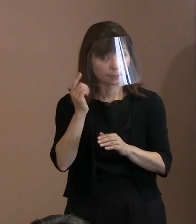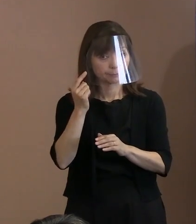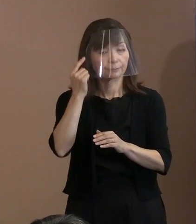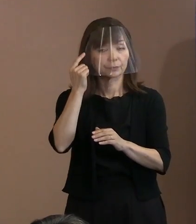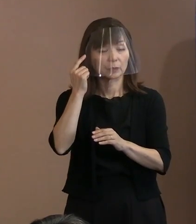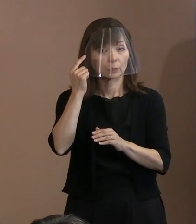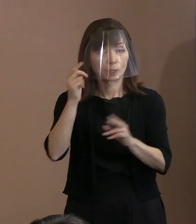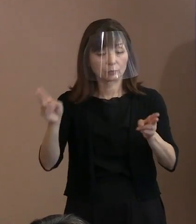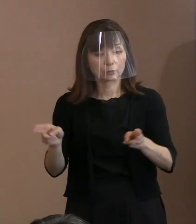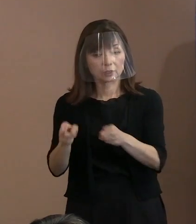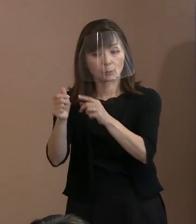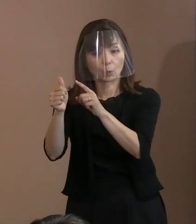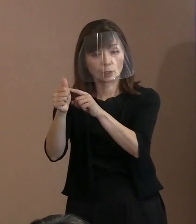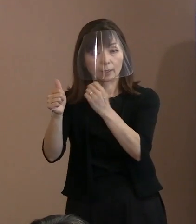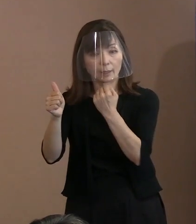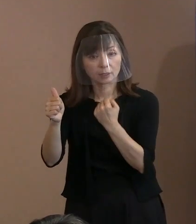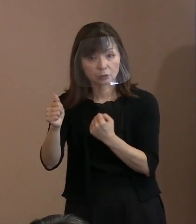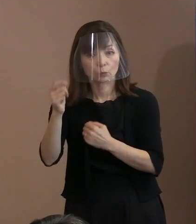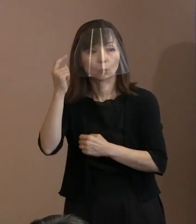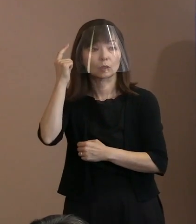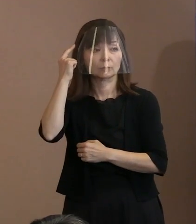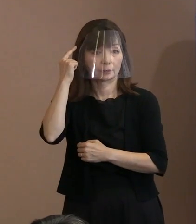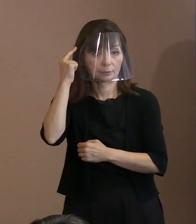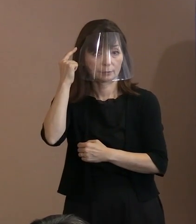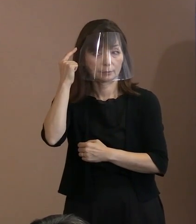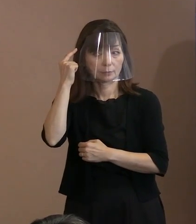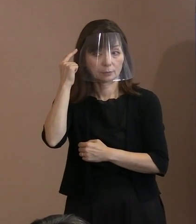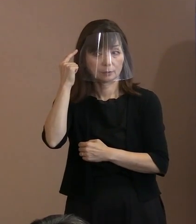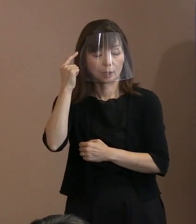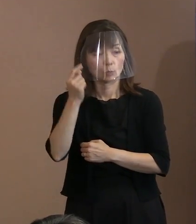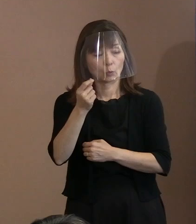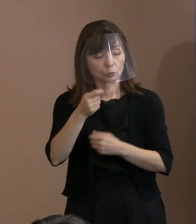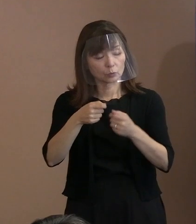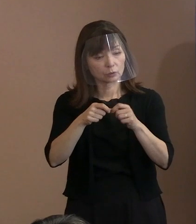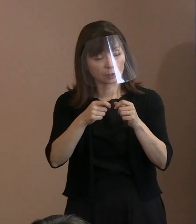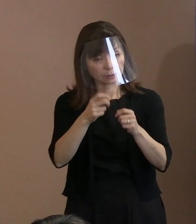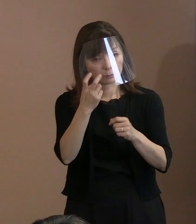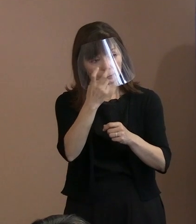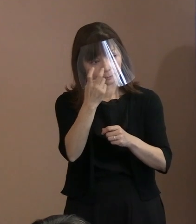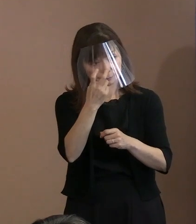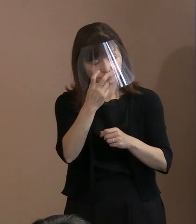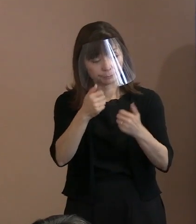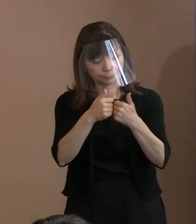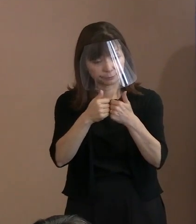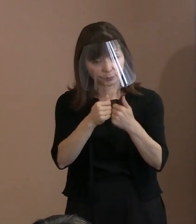専門家の方には いらっしゃるかもしれませんし､ ちょっと検討してみていただけますか｡ すみません｡